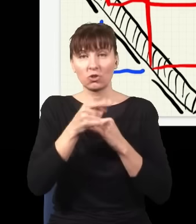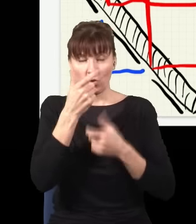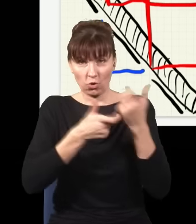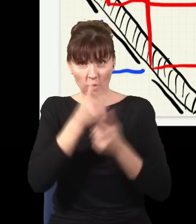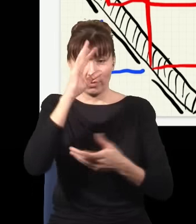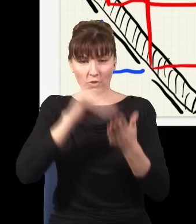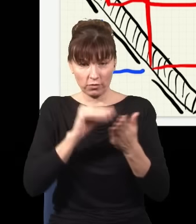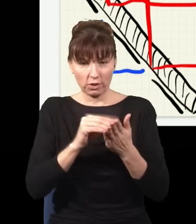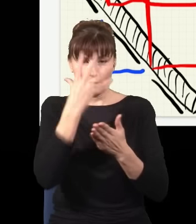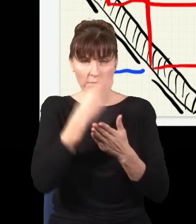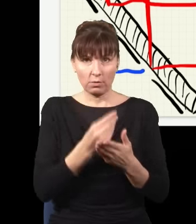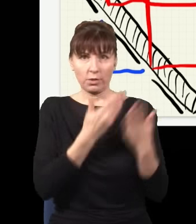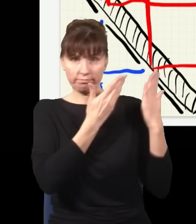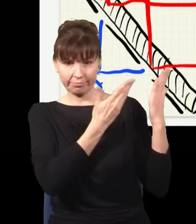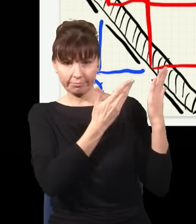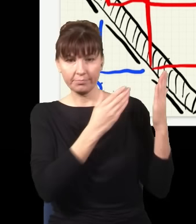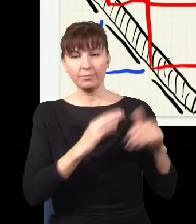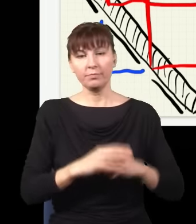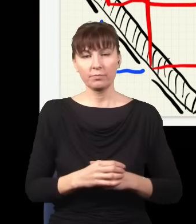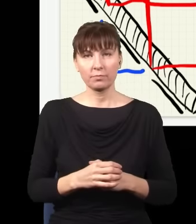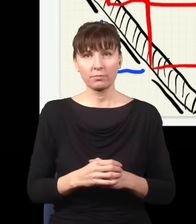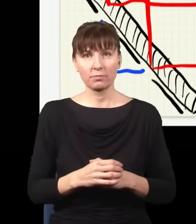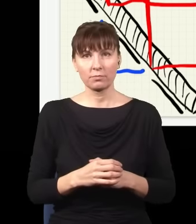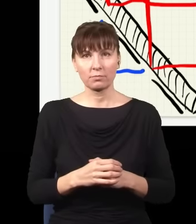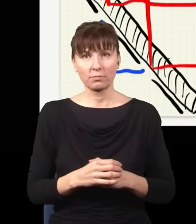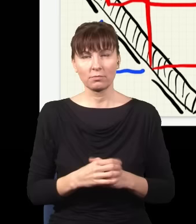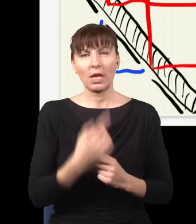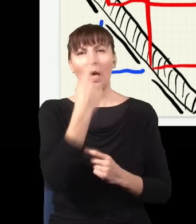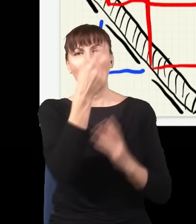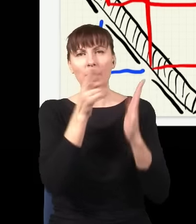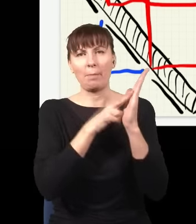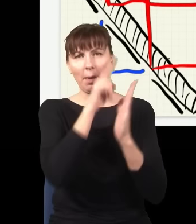jest mniej więcej taki. Znowu, to jest taka jedna plama pochodząca z tych dwóch wiązek,